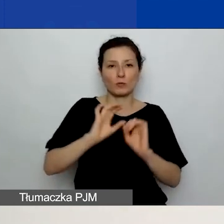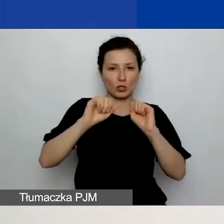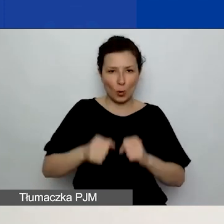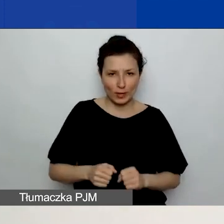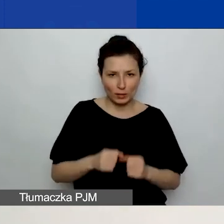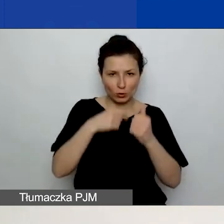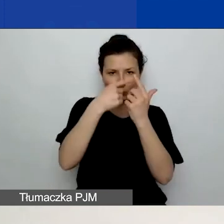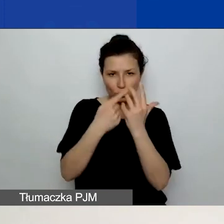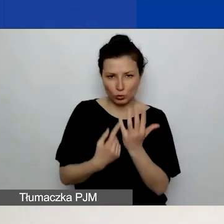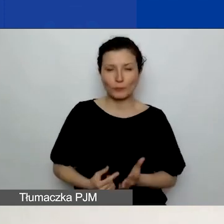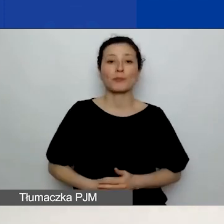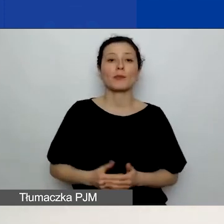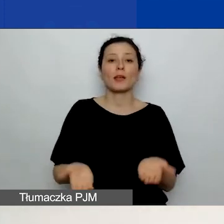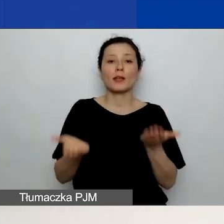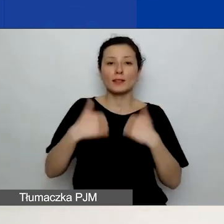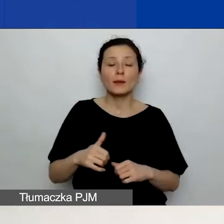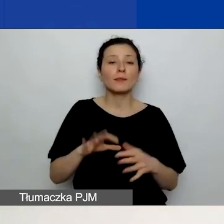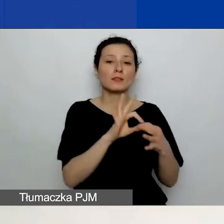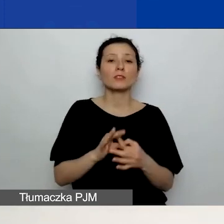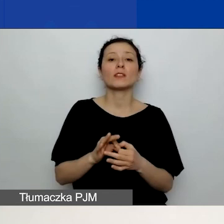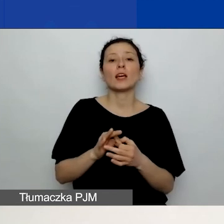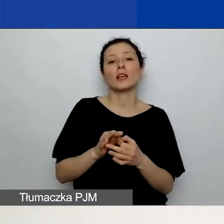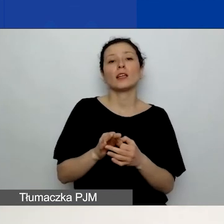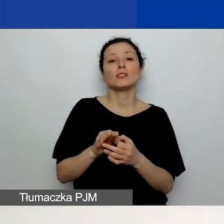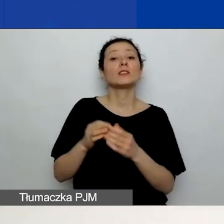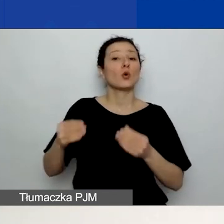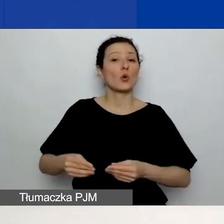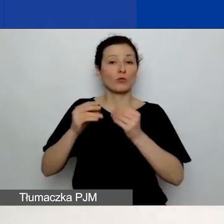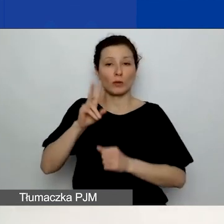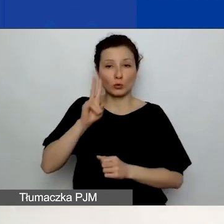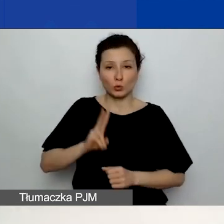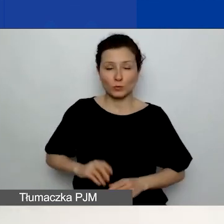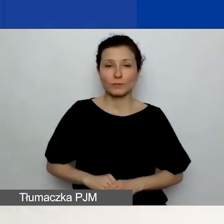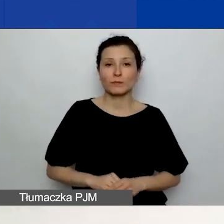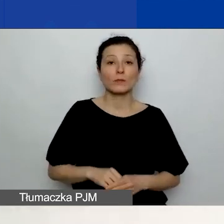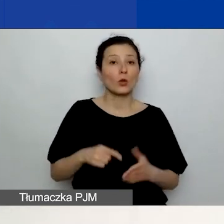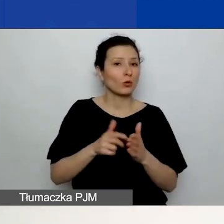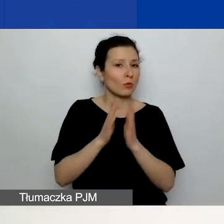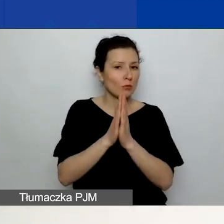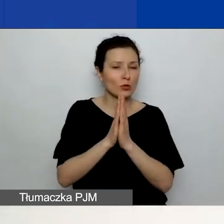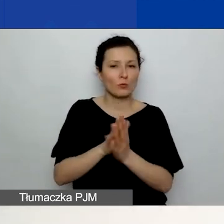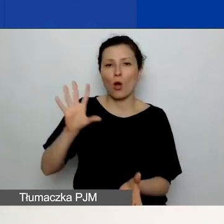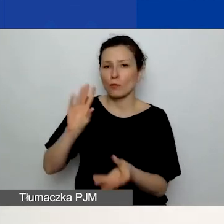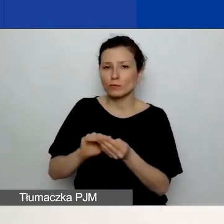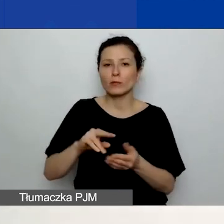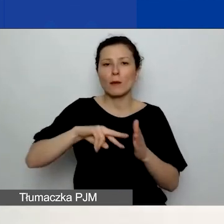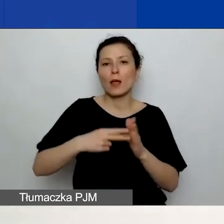Kolejna część dotyczy rozwoju instytucjonalnego. Tutaj prosimy o podsumowanie planu rozwoju instytucjonalnego.